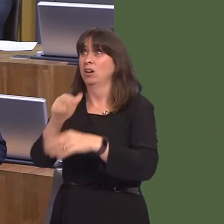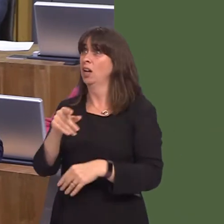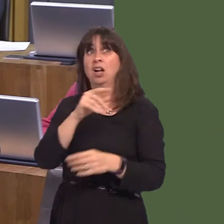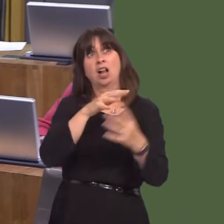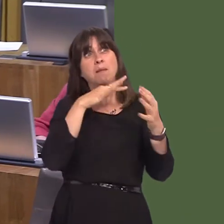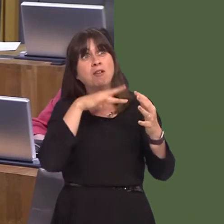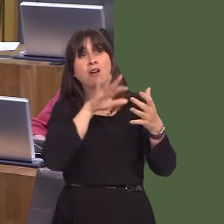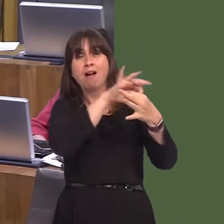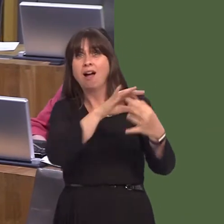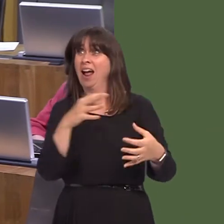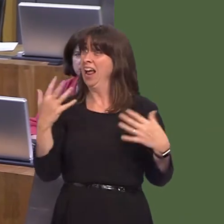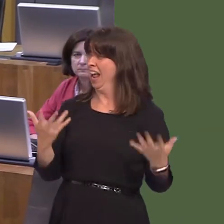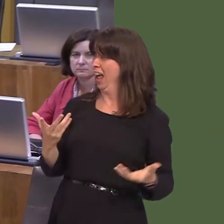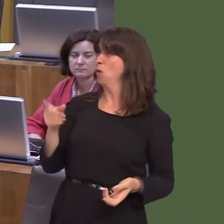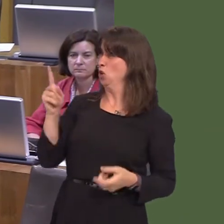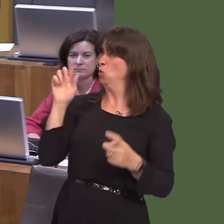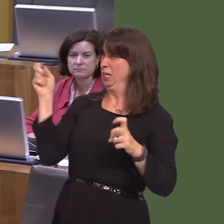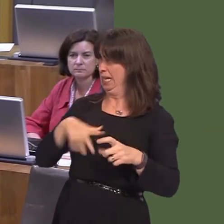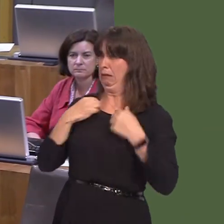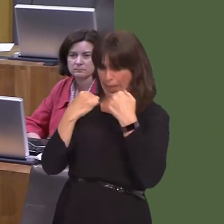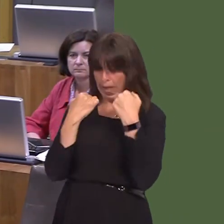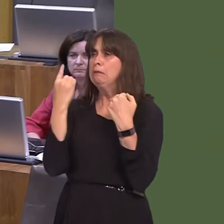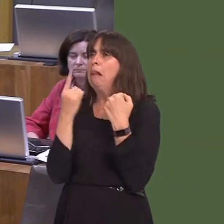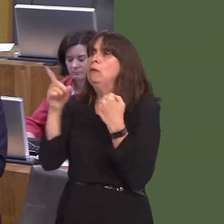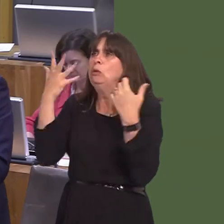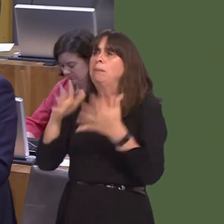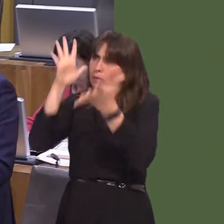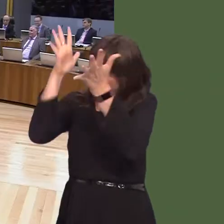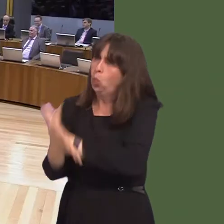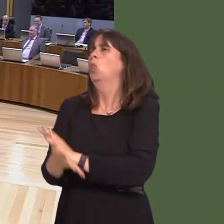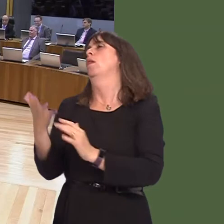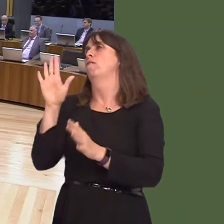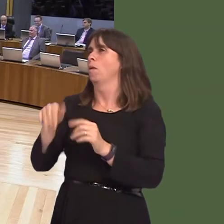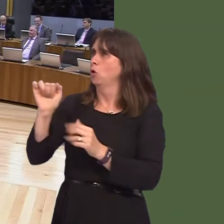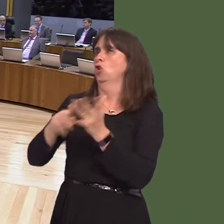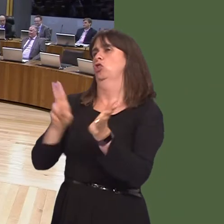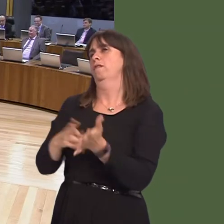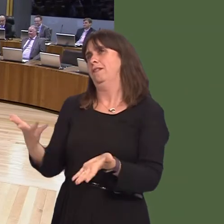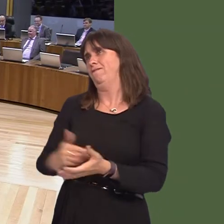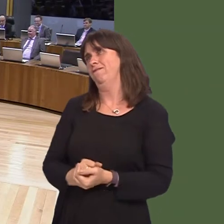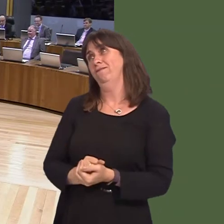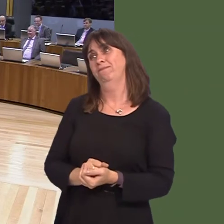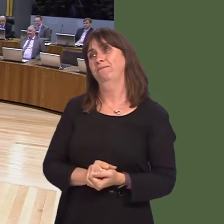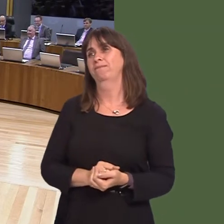for Wales. Have a good long look at yourselves and the destruction you've wrought as a party. Y Llywydd / The Llywydd: Arweinydd grwp UKIP, Caroline Jones.